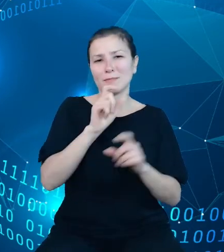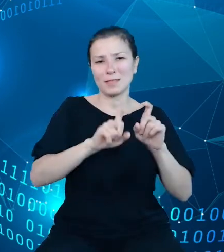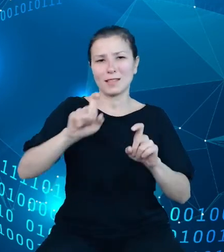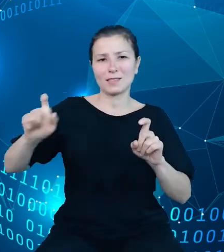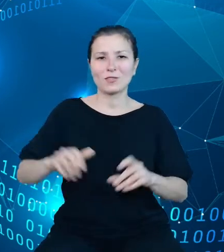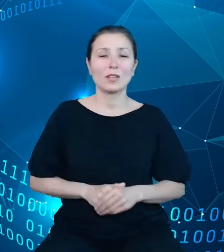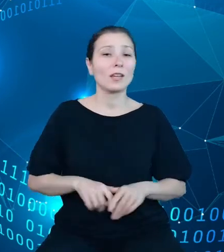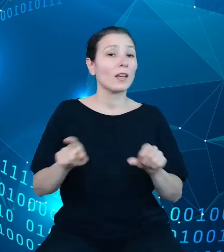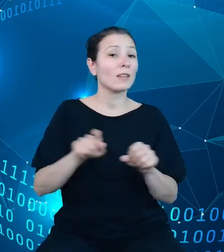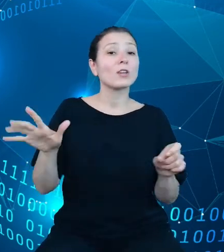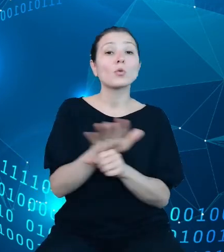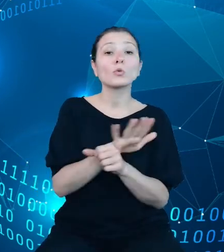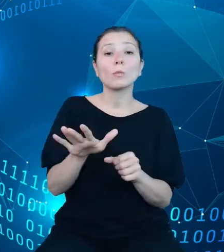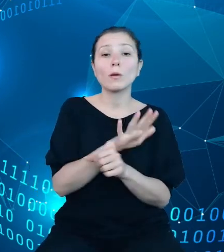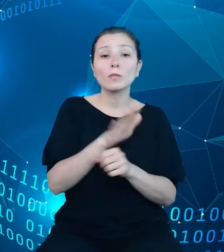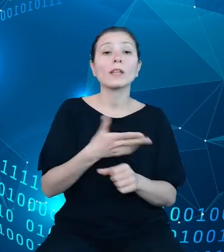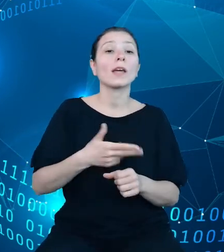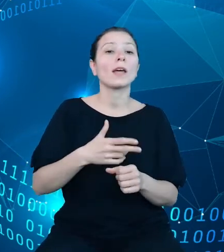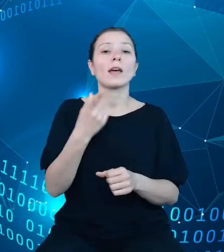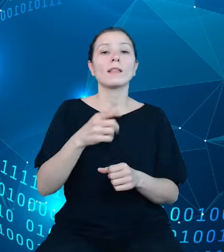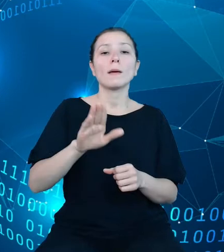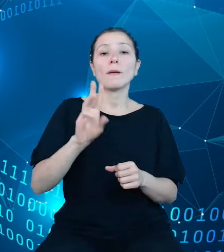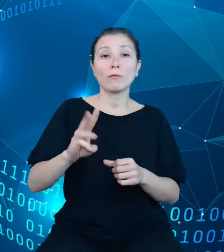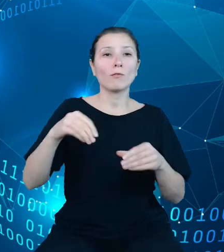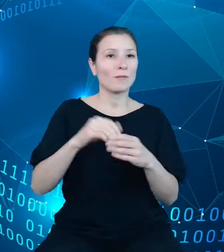dziedzinowych baz wiedzy o nowe obszary, uwzględniając między innymi